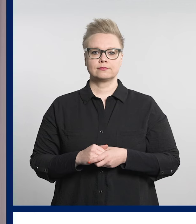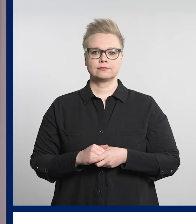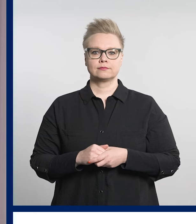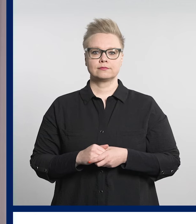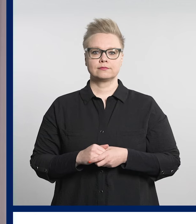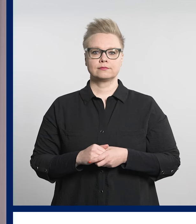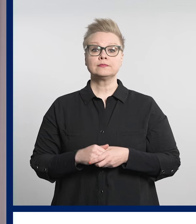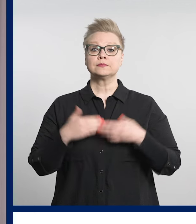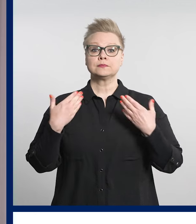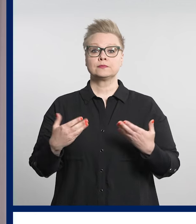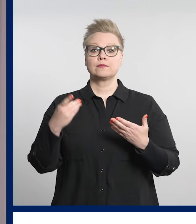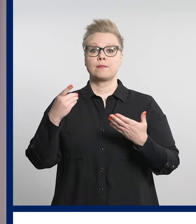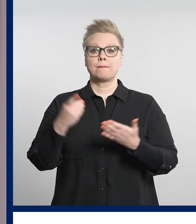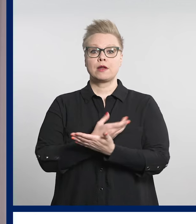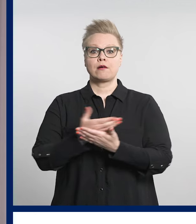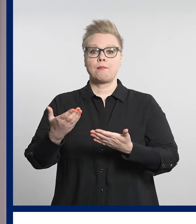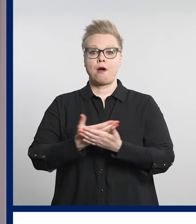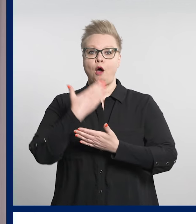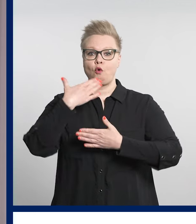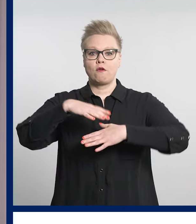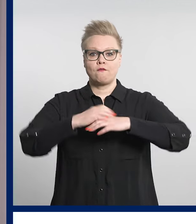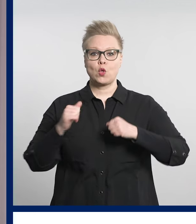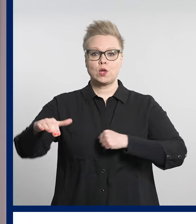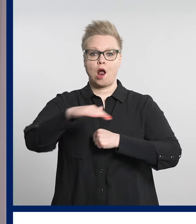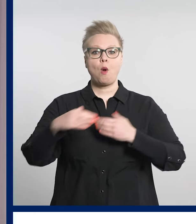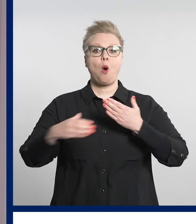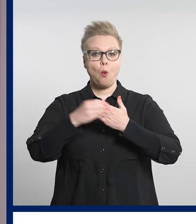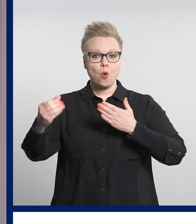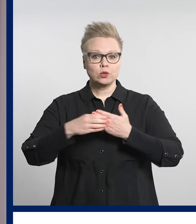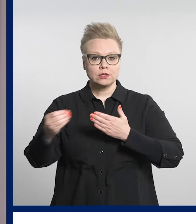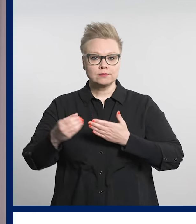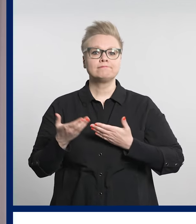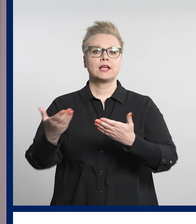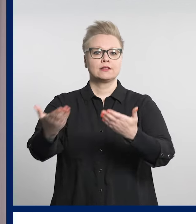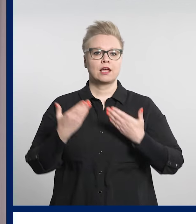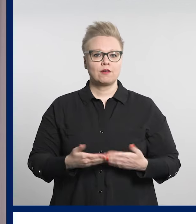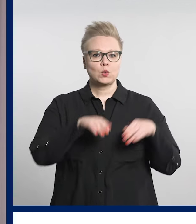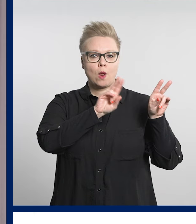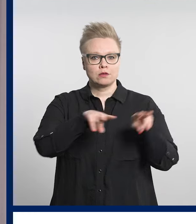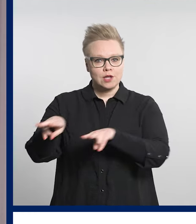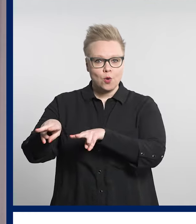Tässä Pirkanmaan hyvinvointialueen uutisia, tervetuloa seuraamaan.